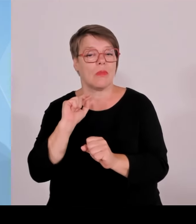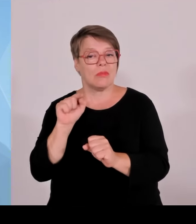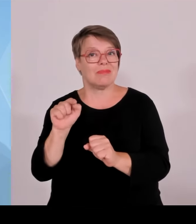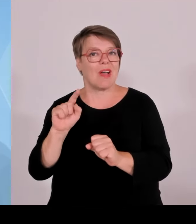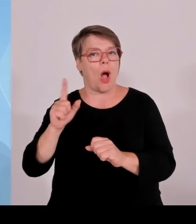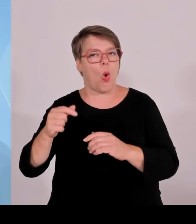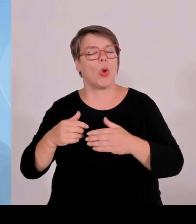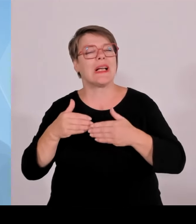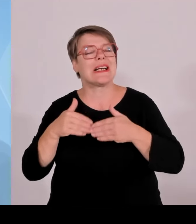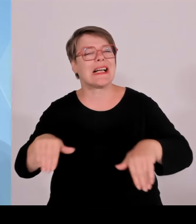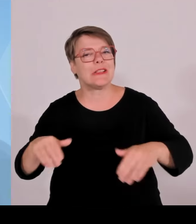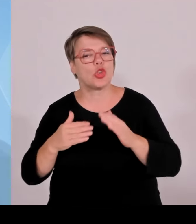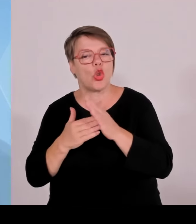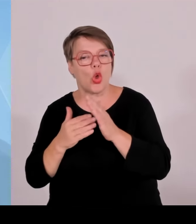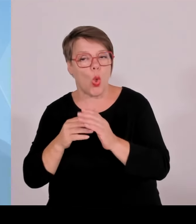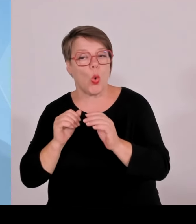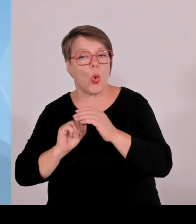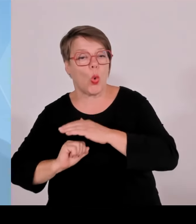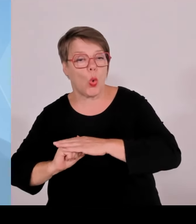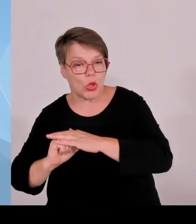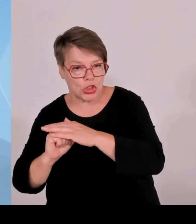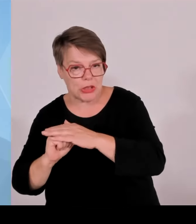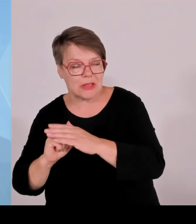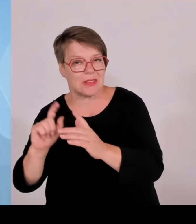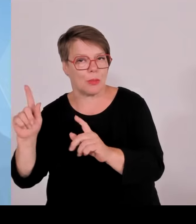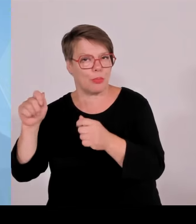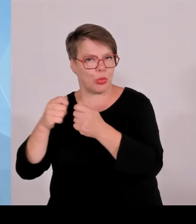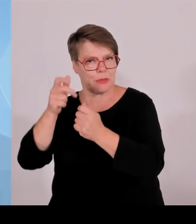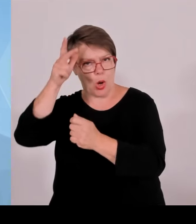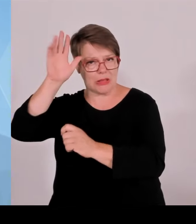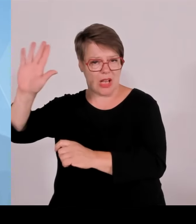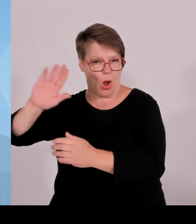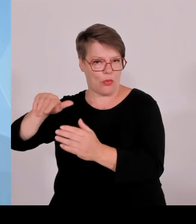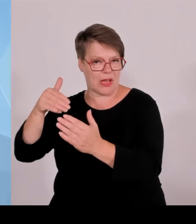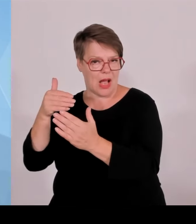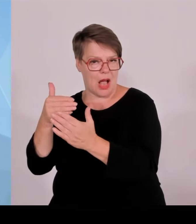erstaunlich, wie die Frau Schulze, Fraktionsvorsitzende der Grünen und